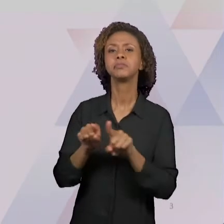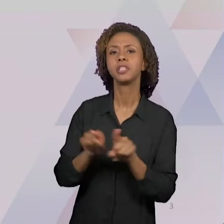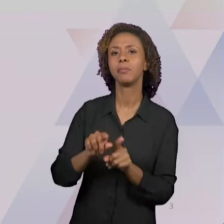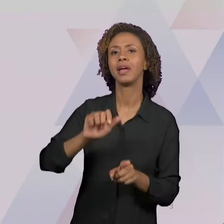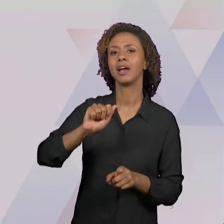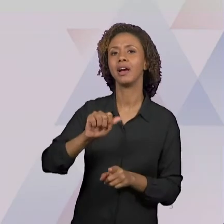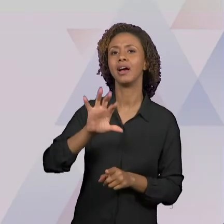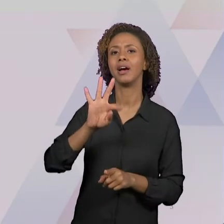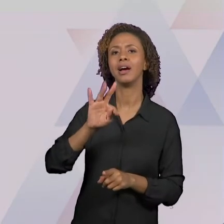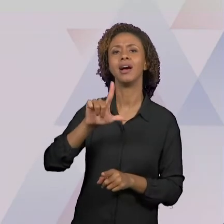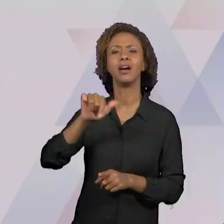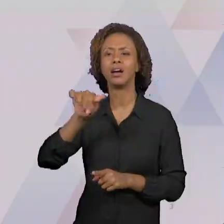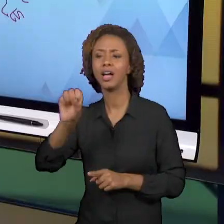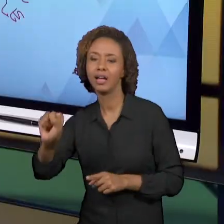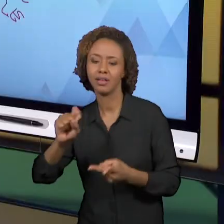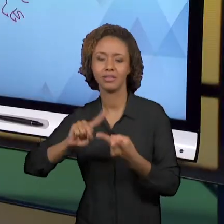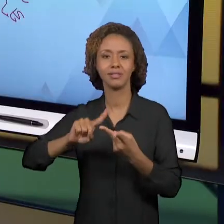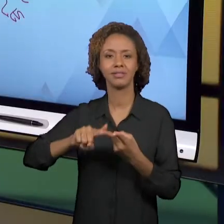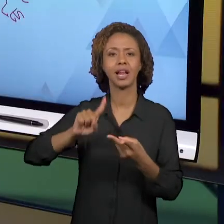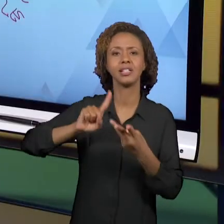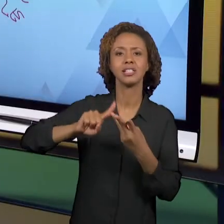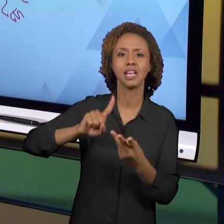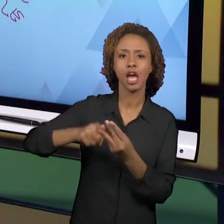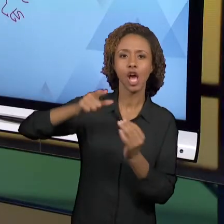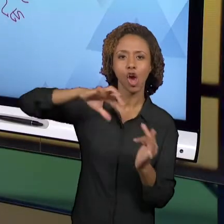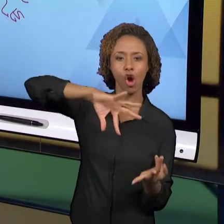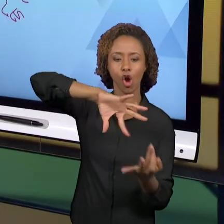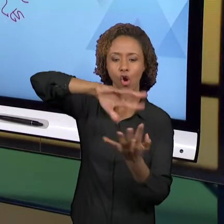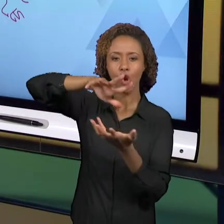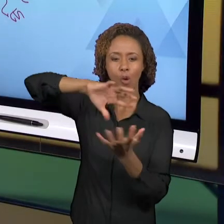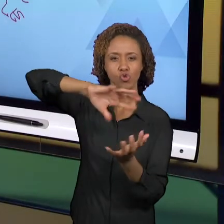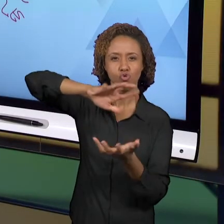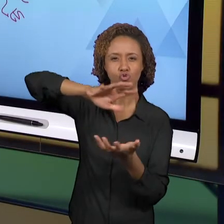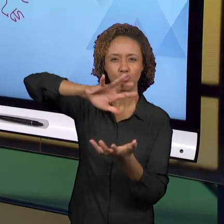TERRESTRES, DOS MAPAS. E ENTRAMOS JÁ NA QUESTÃO